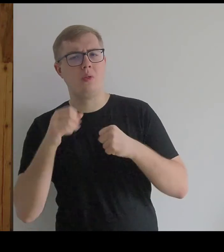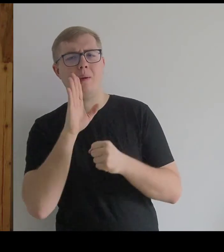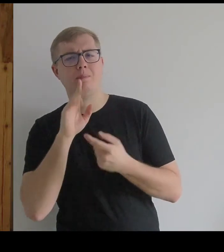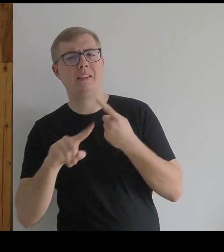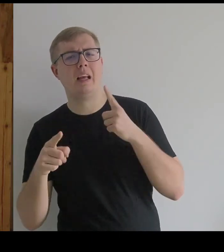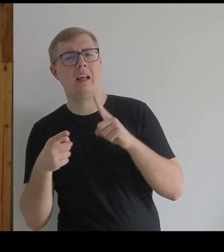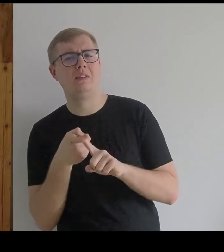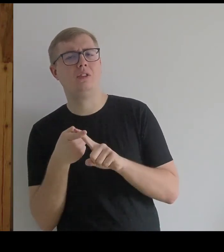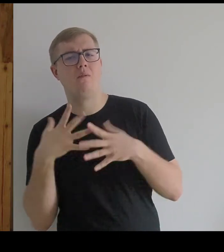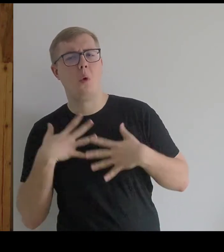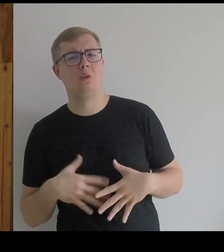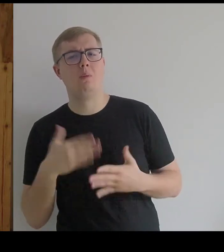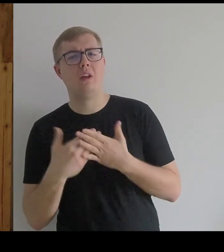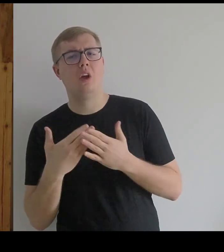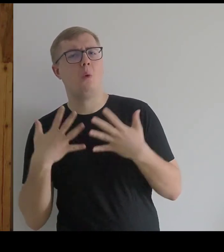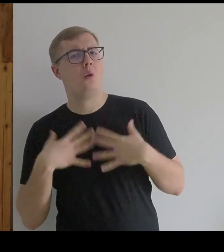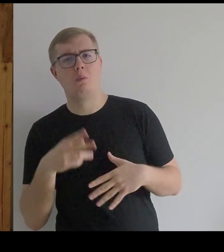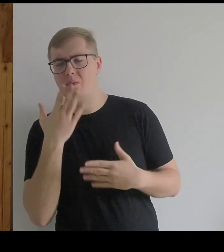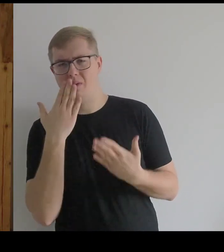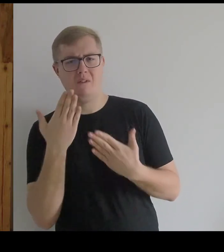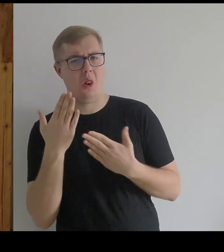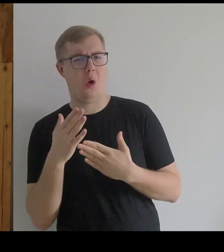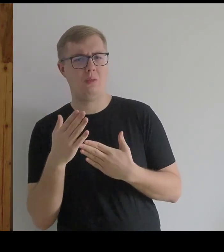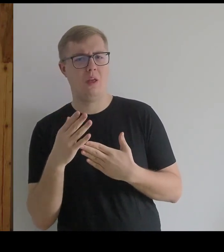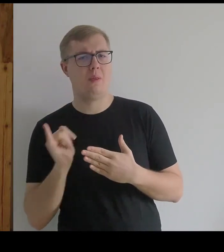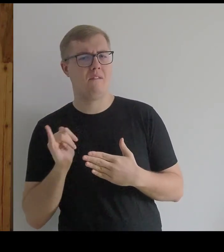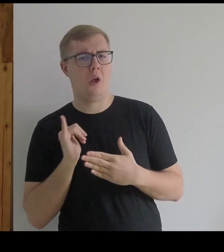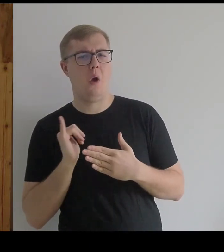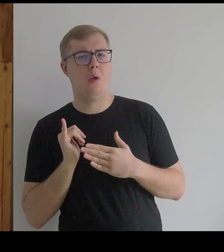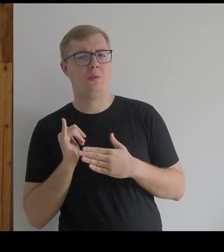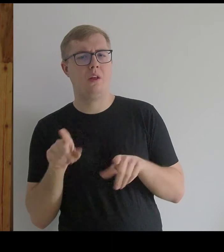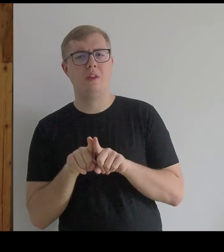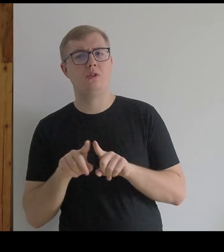Nie wygląda on na wygodny, nie ułatwiał poruszania się.